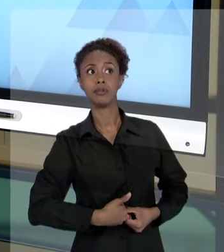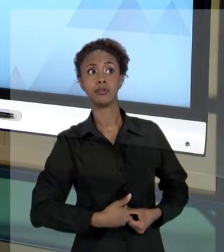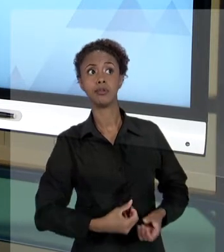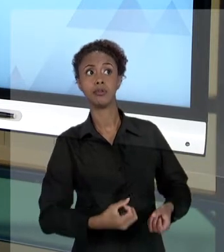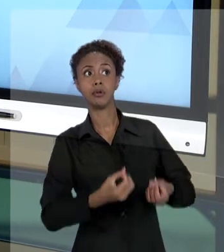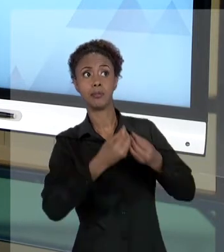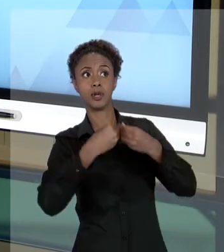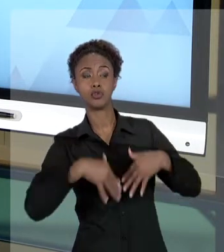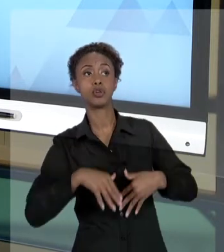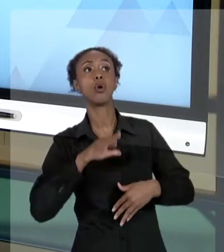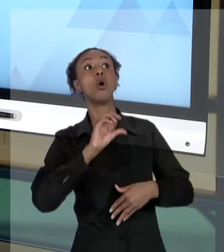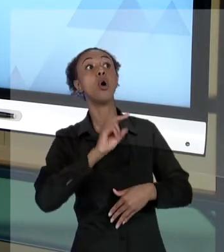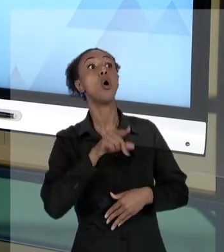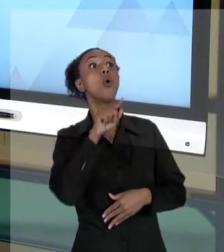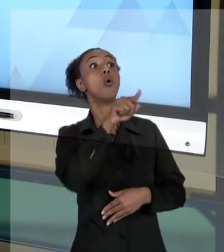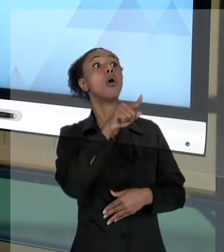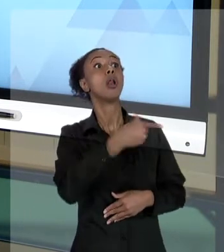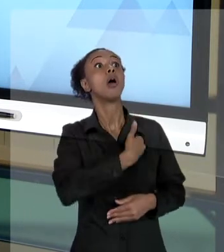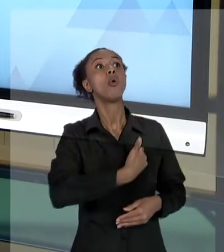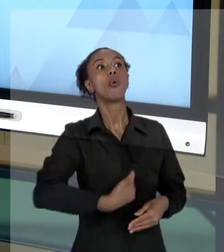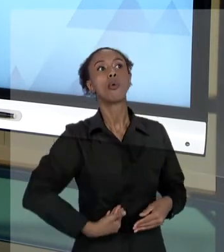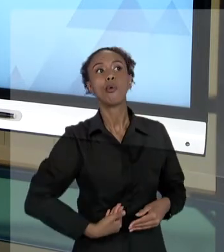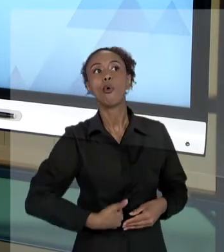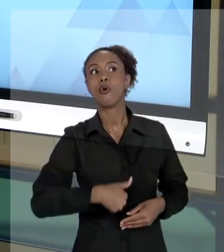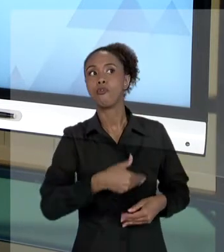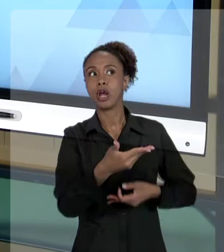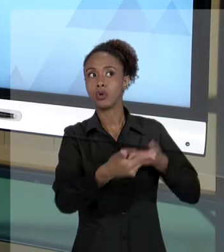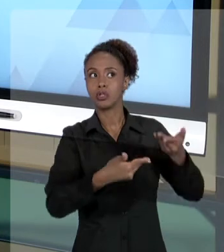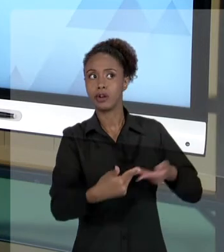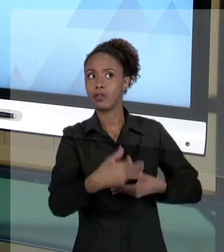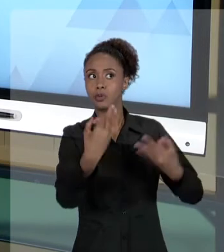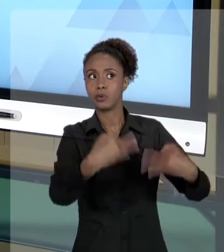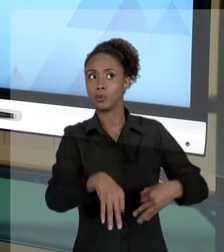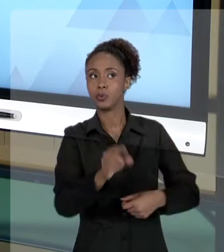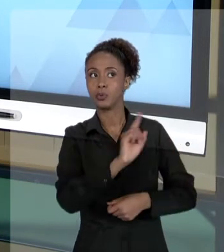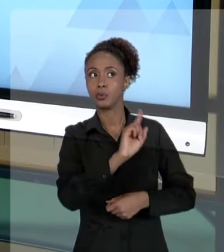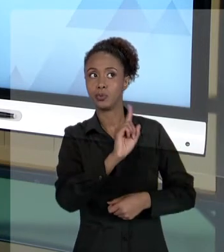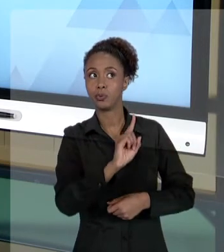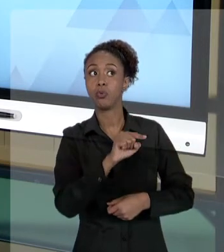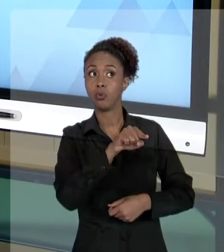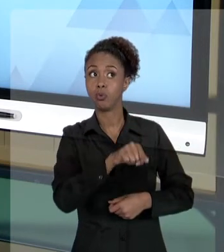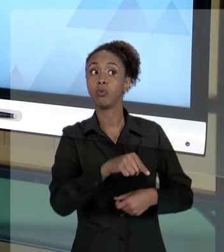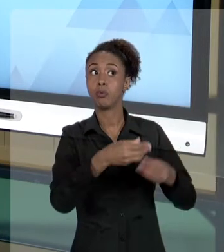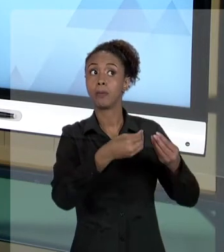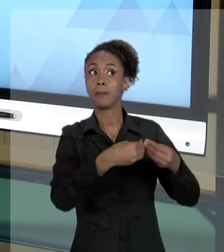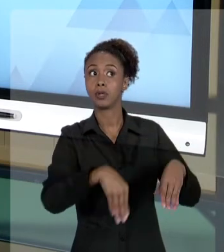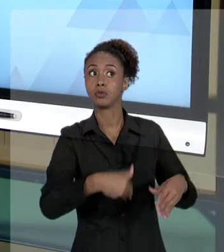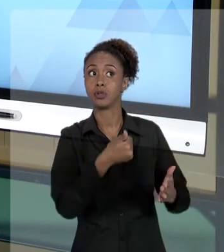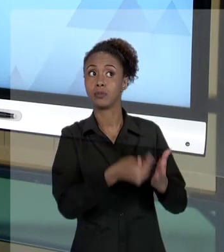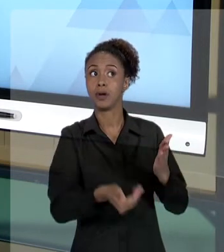LESADO, QUE O DINHEIRO ESTÁ SENDO MAL GASTO, O SERVIÇO NÃO ESTÁ SENDO FEITO ADEQUADAMENTE E QUE O ESTADO ESTÁ TENDO PREJUÍZO EM RAZÃO DISSO.